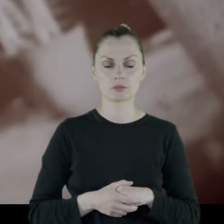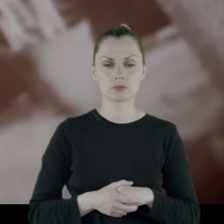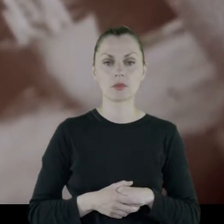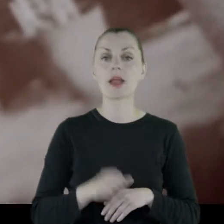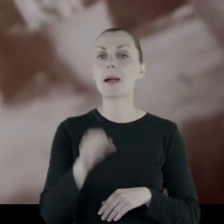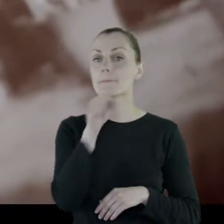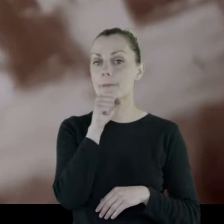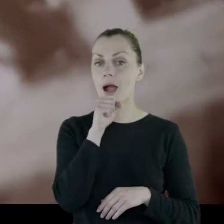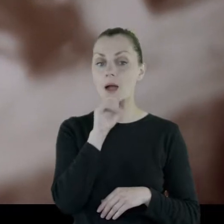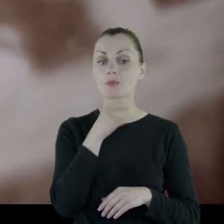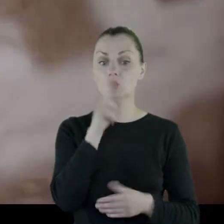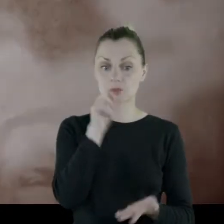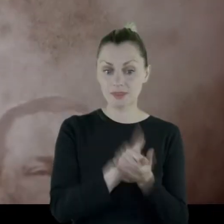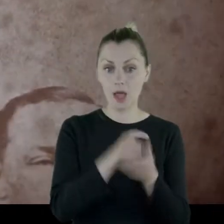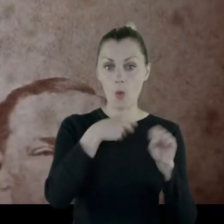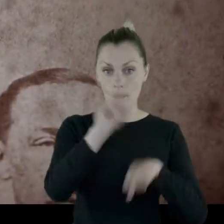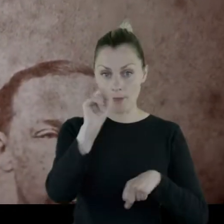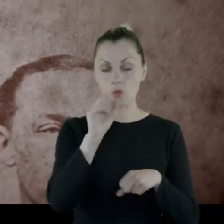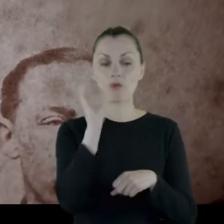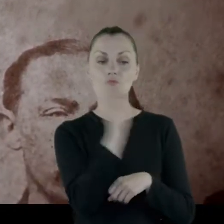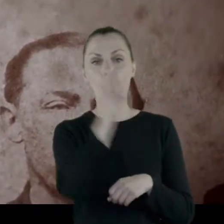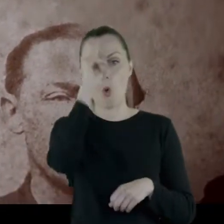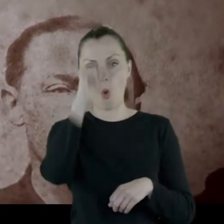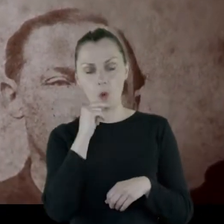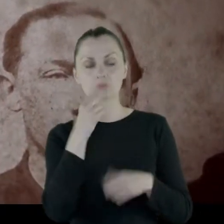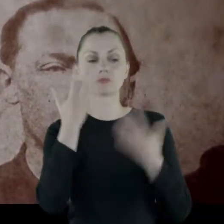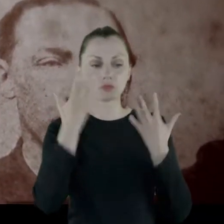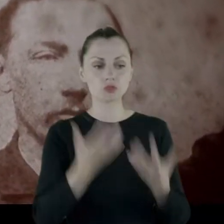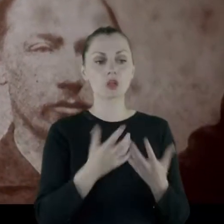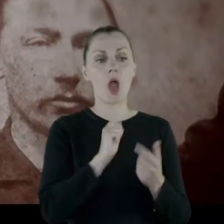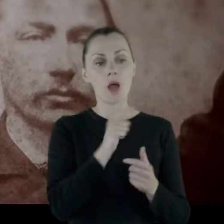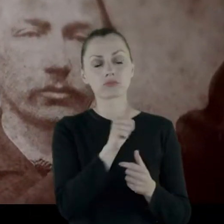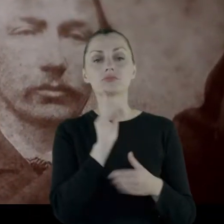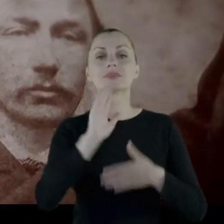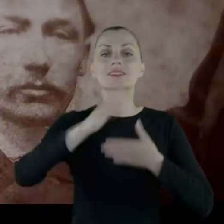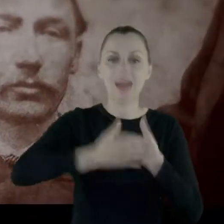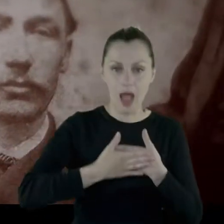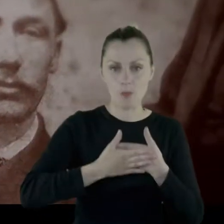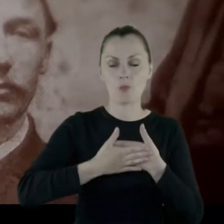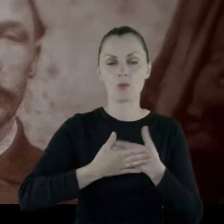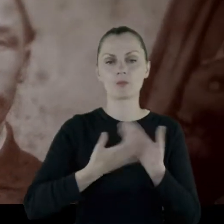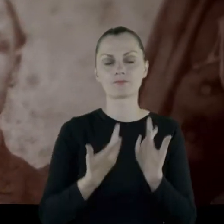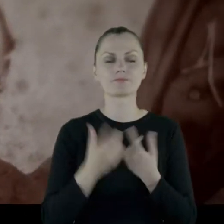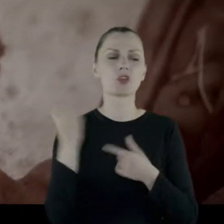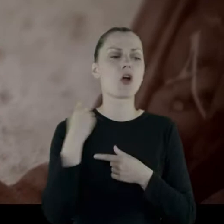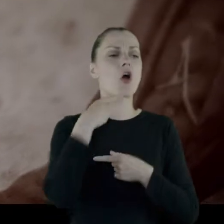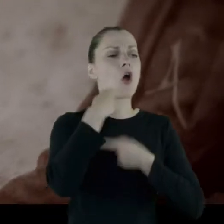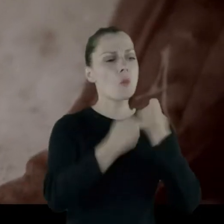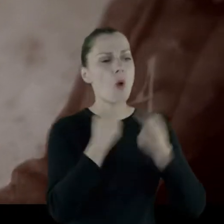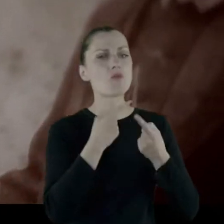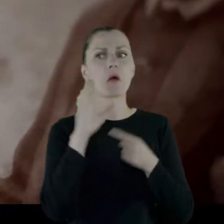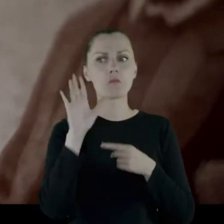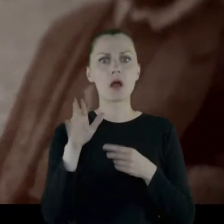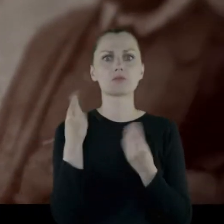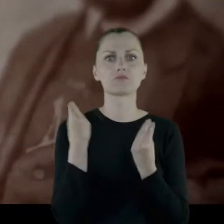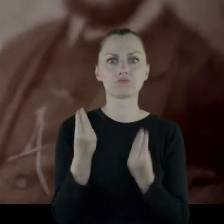Babcia po zdaniu matury, ojciec chciał wydać ją za mąż, coś tam opowiadał, że ma bardzo dobrego kandydata